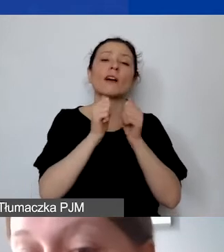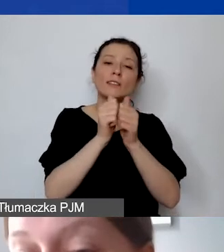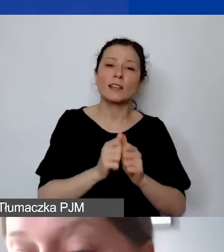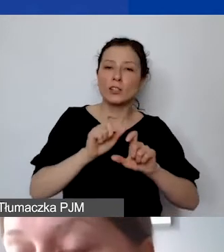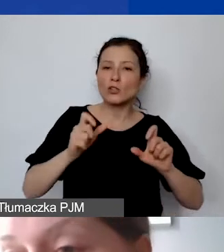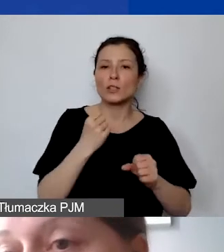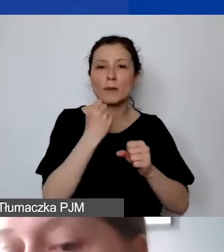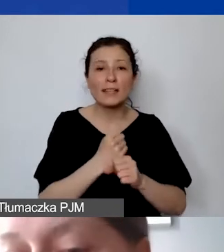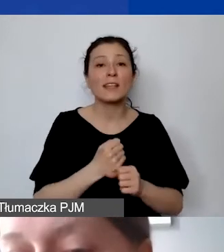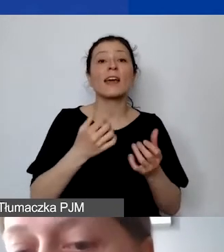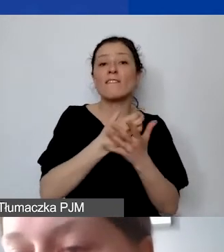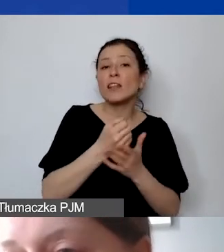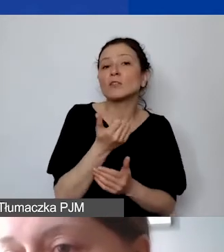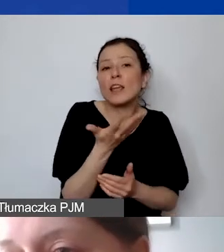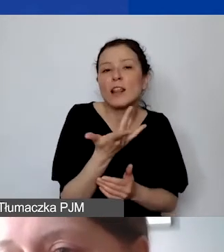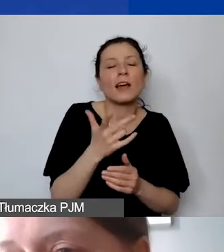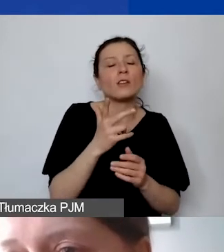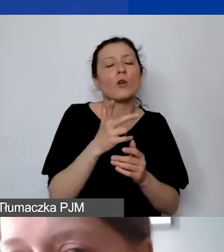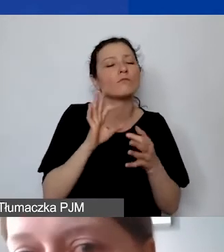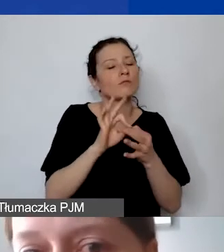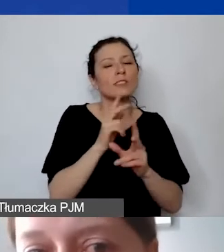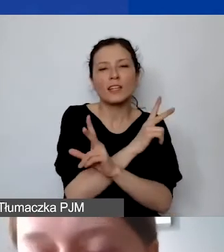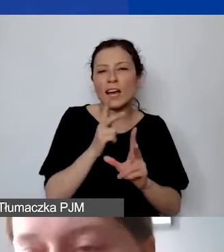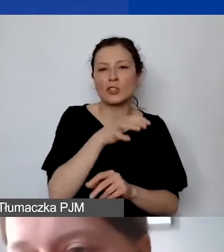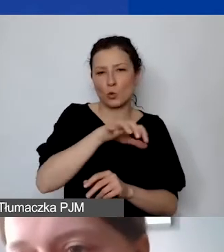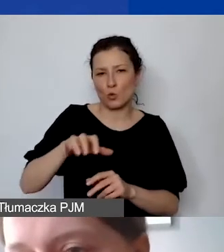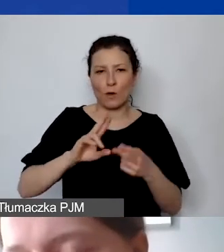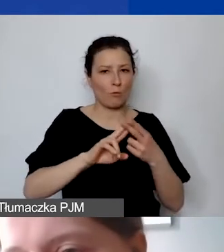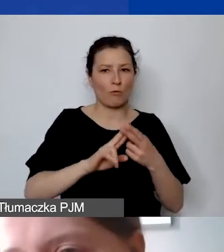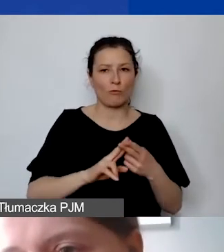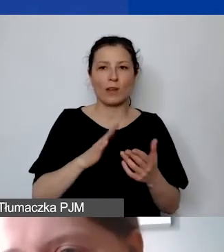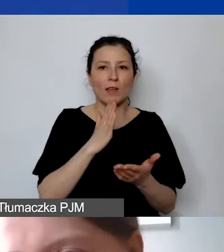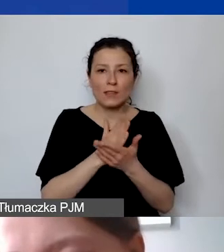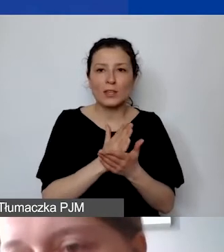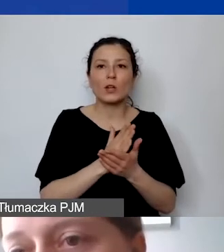Dotyczy to każdego typu umowy, nie tylko tych, które będą mieściły się w kosztach personelu,